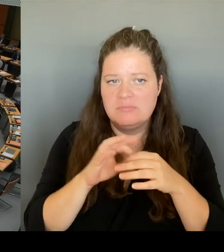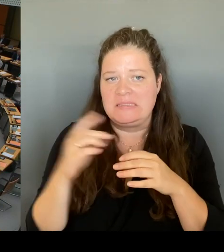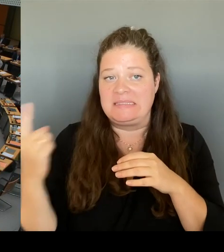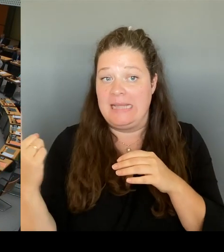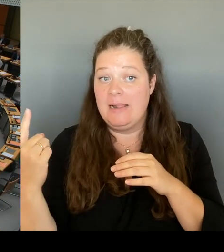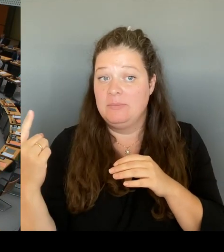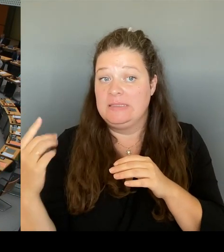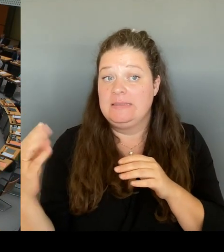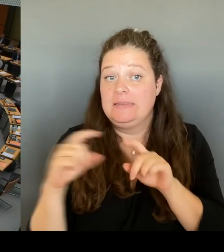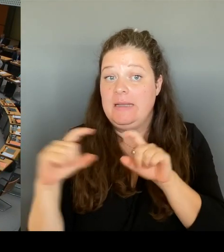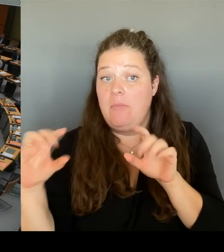Ronneburg, wenn ich das richtig sehe.